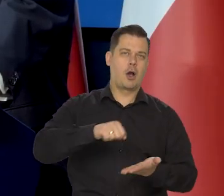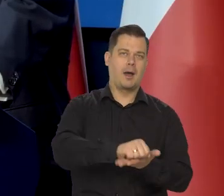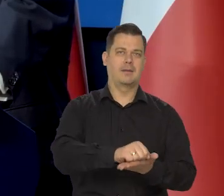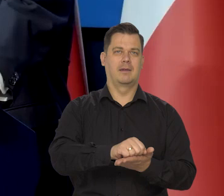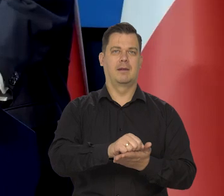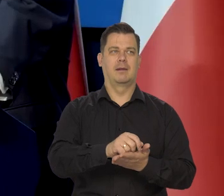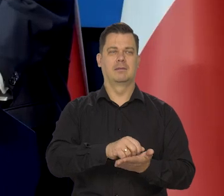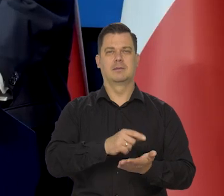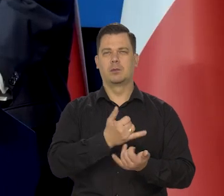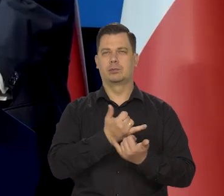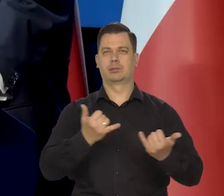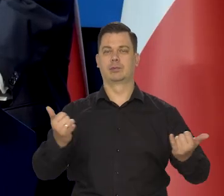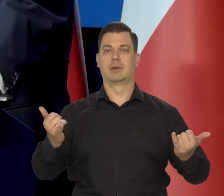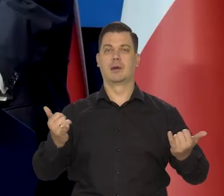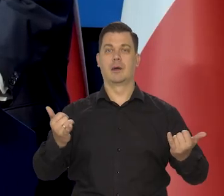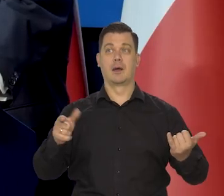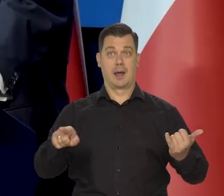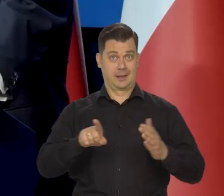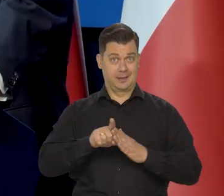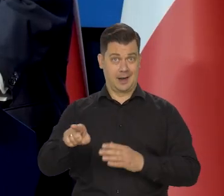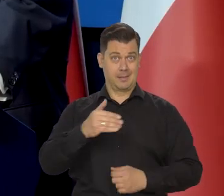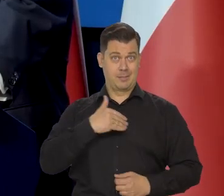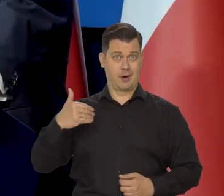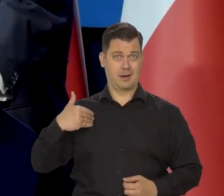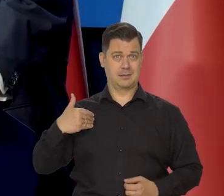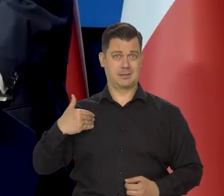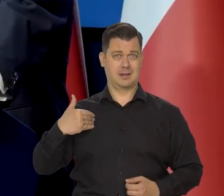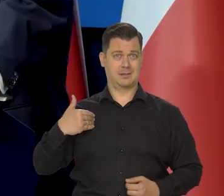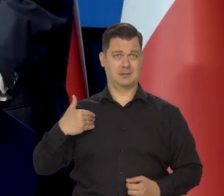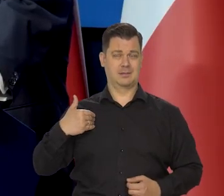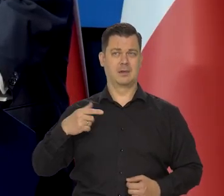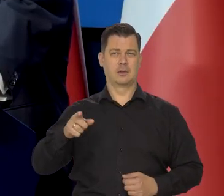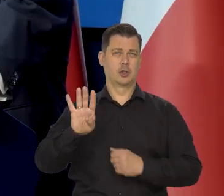inwestycje, no i dla nich to jest korzystne, ale dla Polaka, dla przeciętnego Polaka,